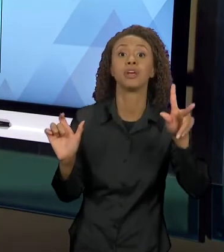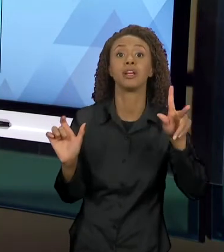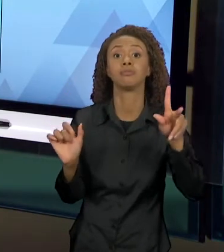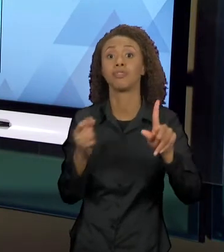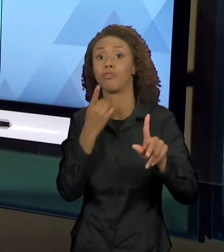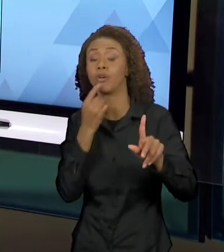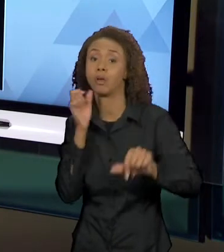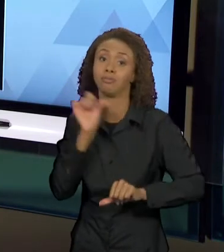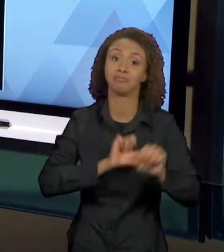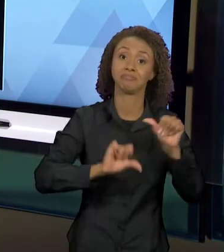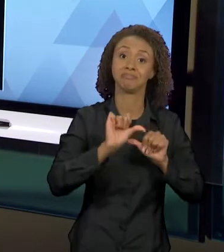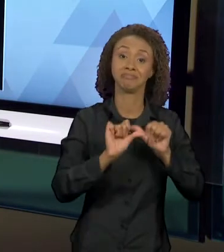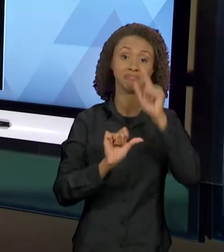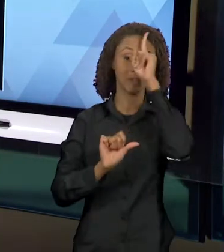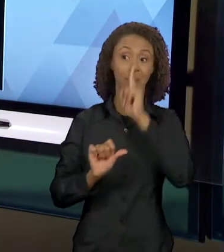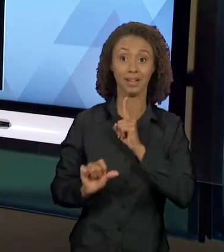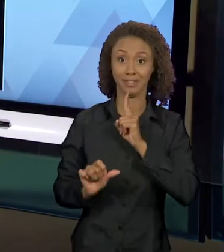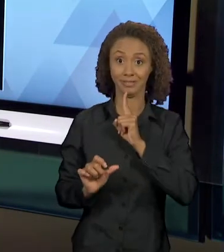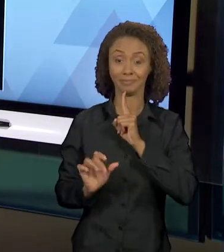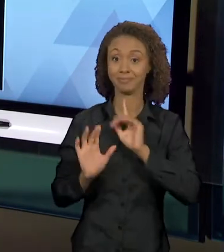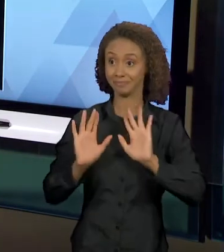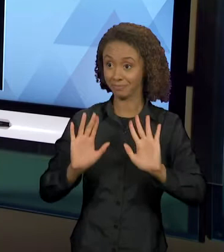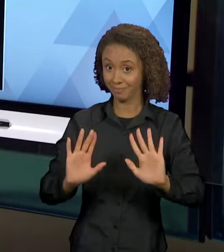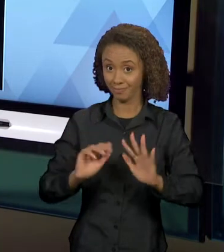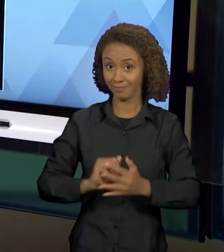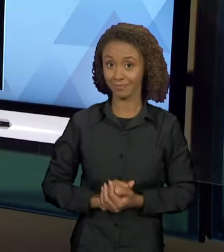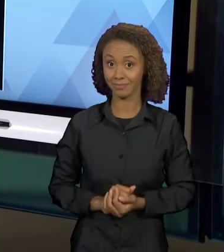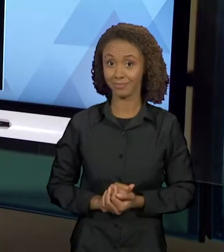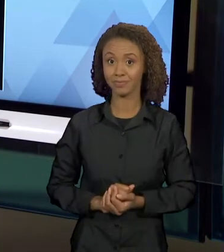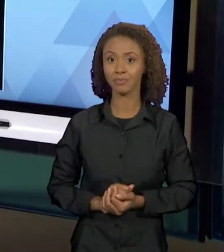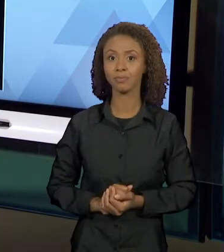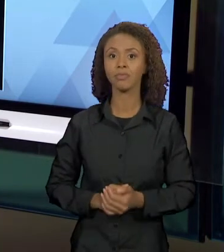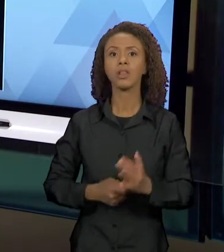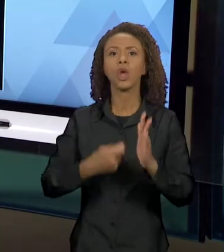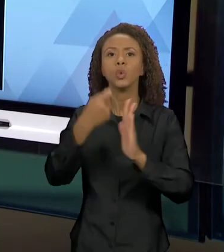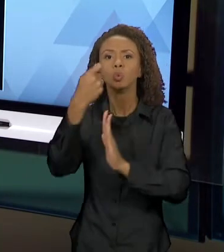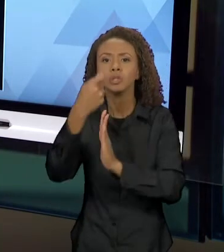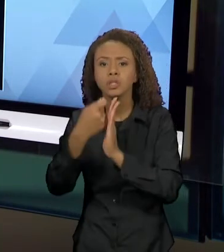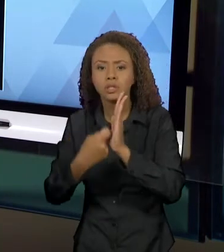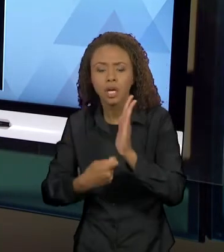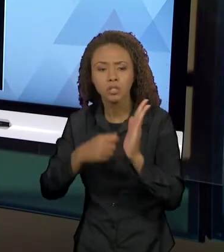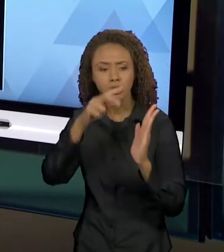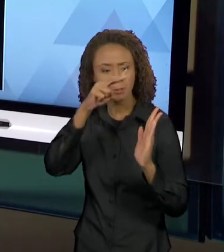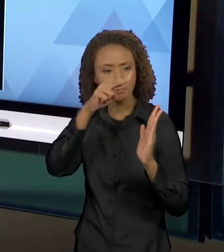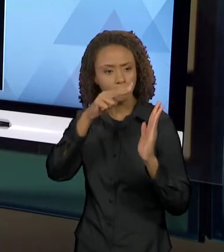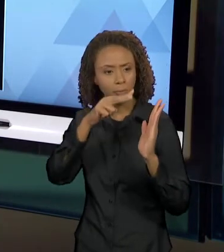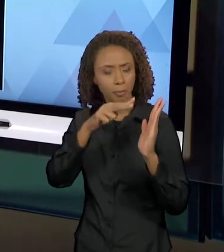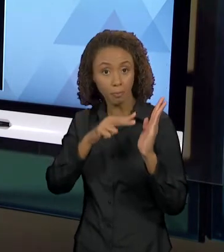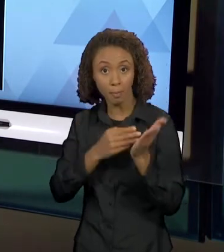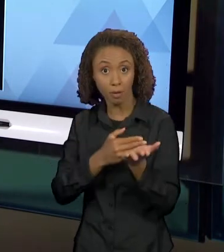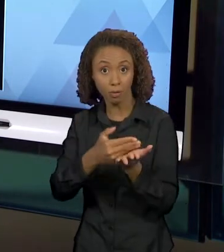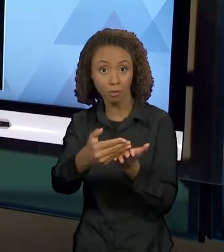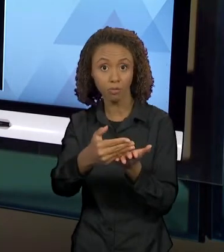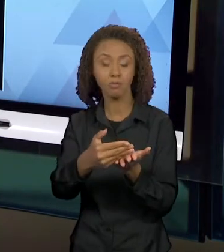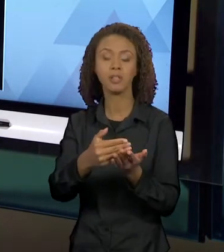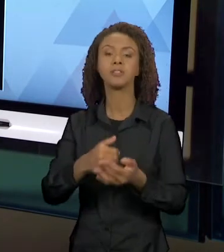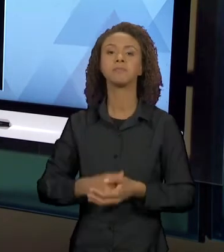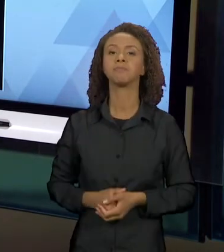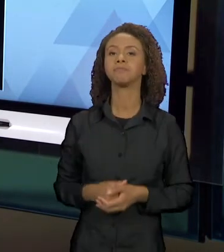AMARELO. QUANDO A GENTE COMEÇA A LER A NARRATIVA, A GENTE VAI PERCEBENDO QUE HÁ TODO UM DIÁLOGO